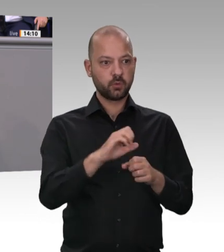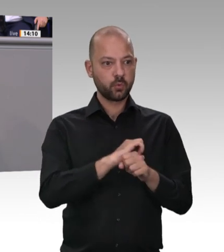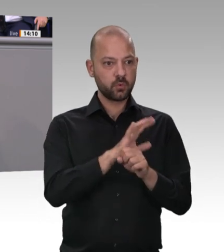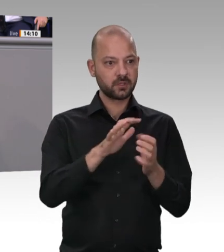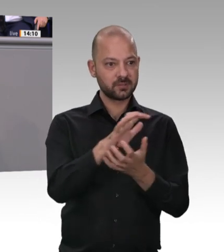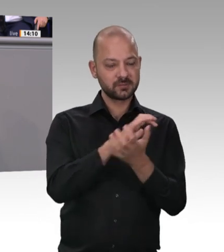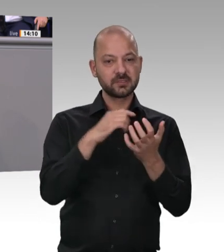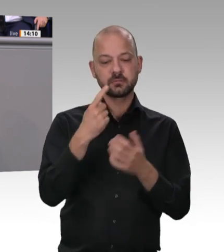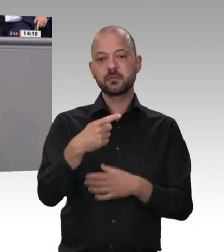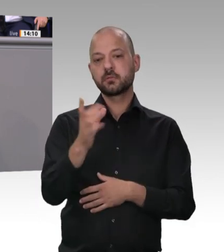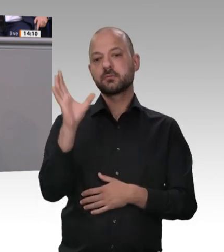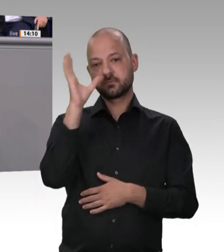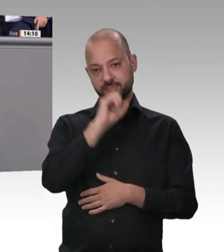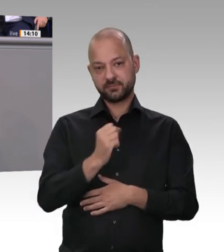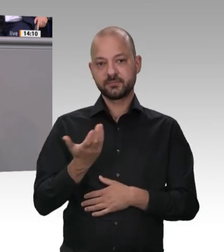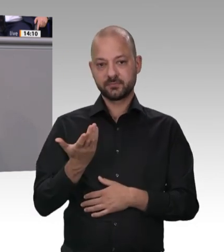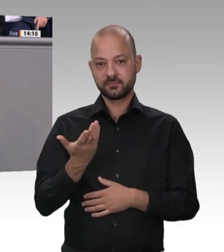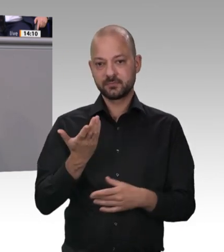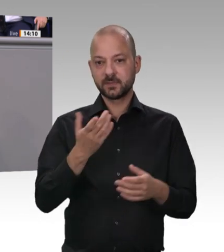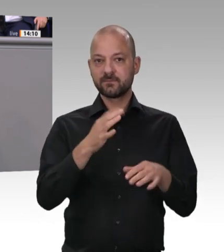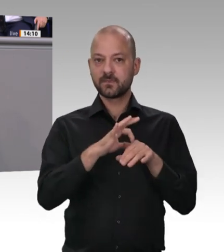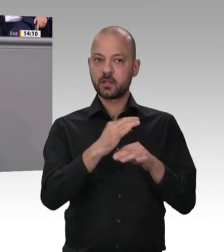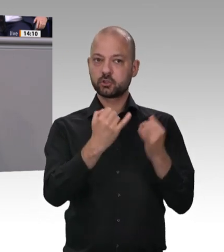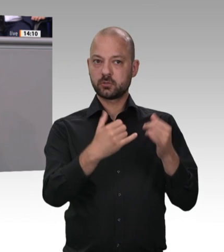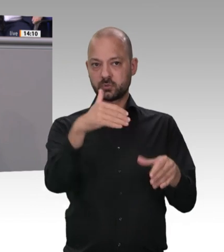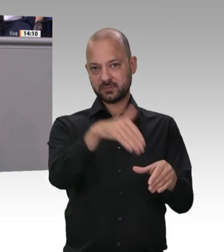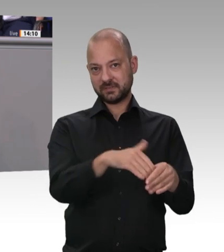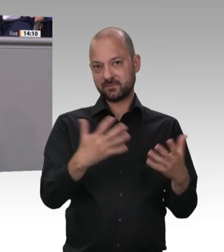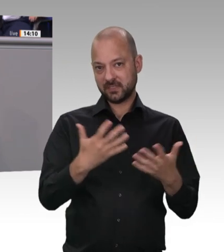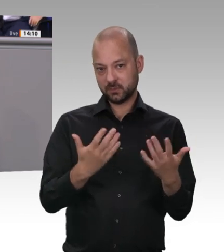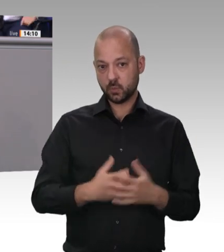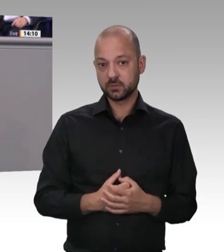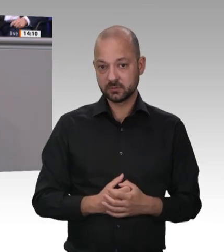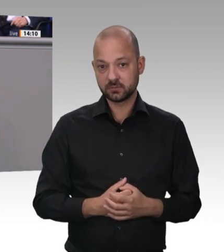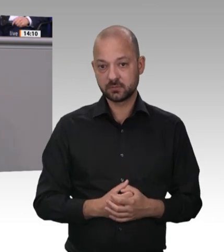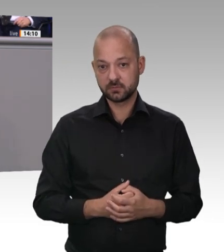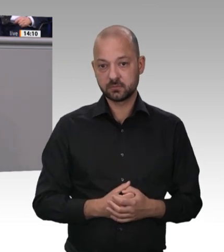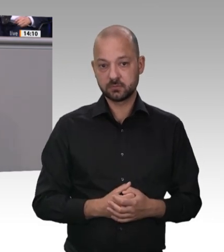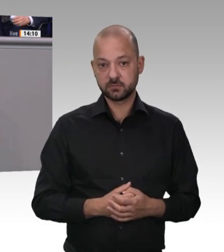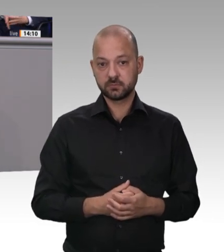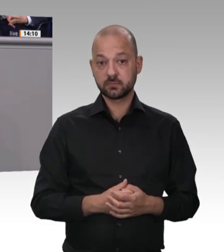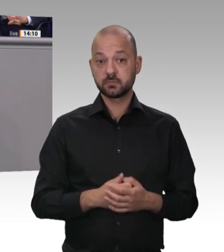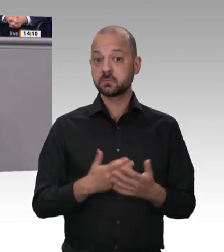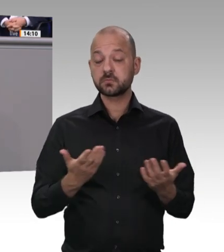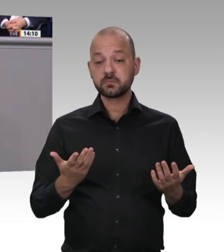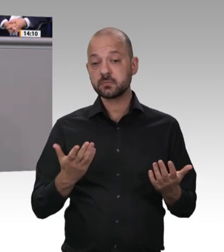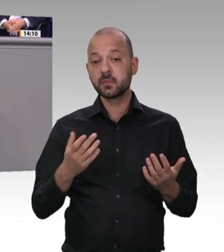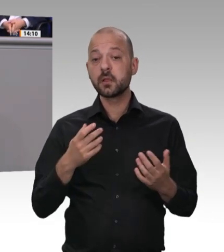an der Stelle hier im Parlament. Es gab immer wieder Aktionen. Aber wir haben dann immer zwei Dinge erlebt: Im parlamentarischen Verfahren haben Lobbyisten versucht, Gesetze